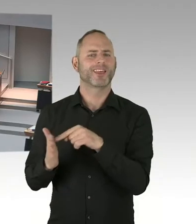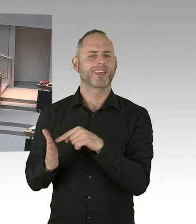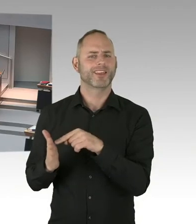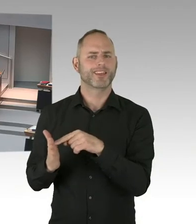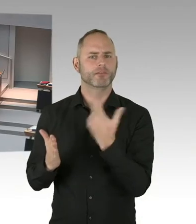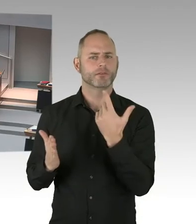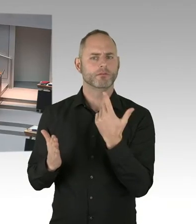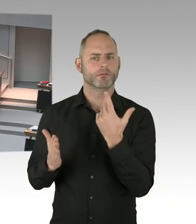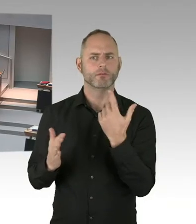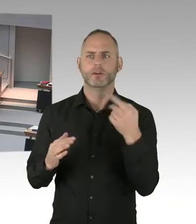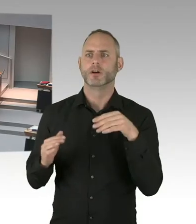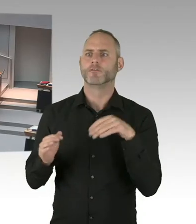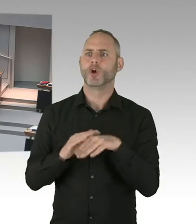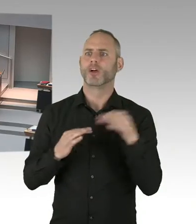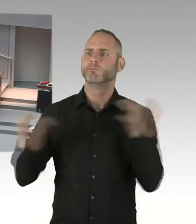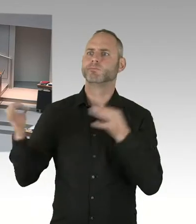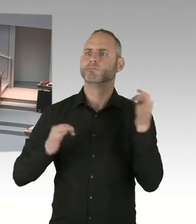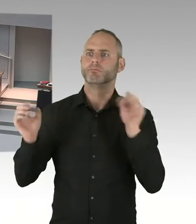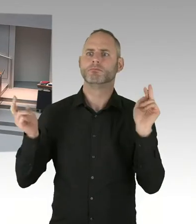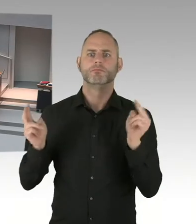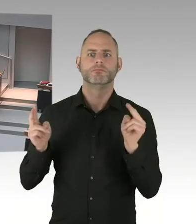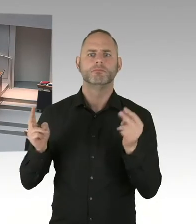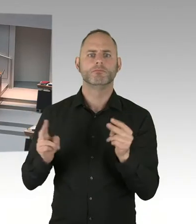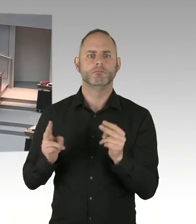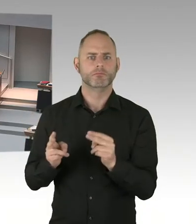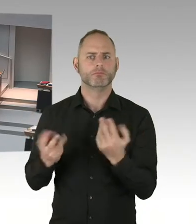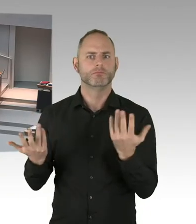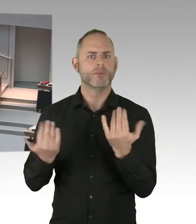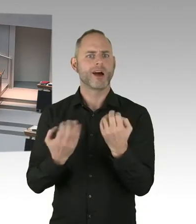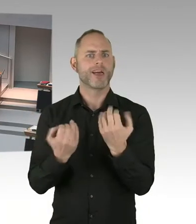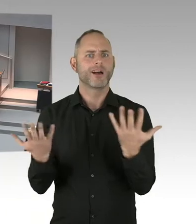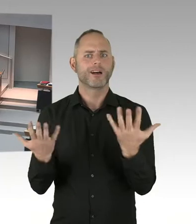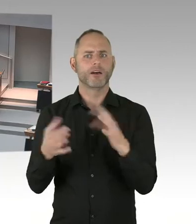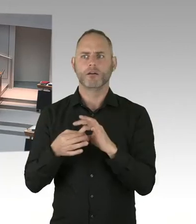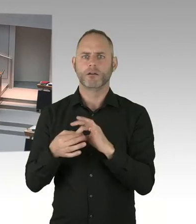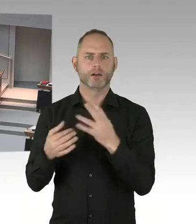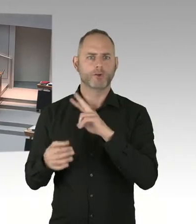nicht innerhalb von 24 bis 48 Stunden erstregistriert werden können.